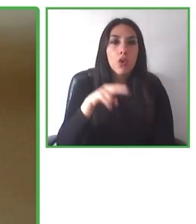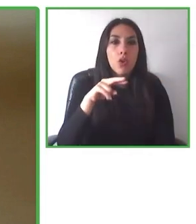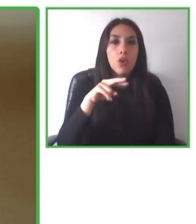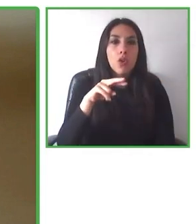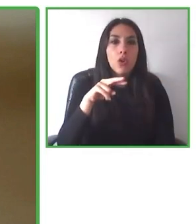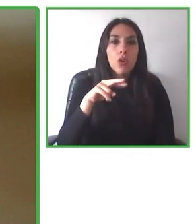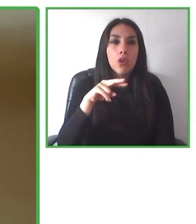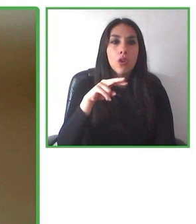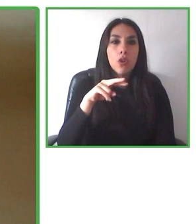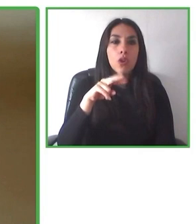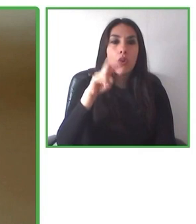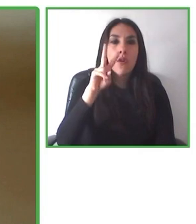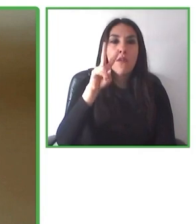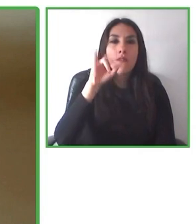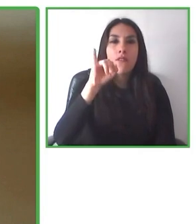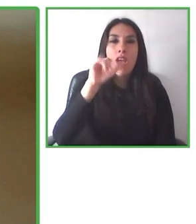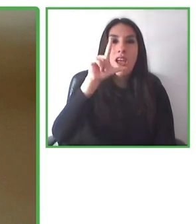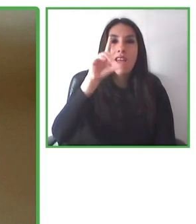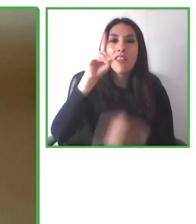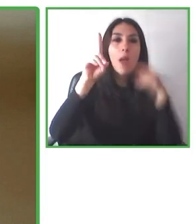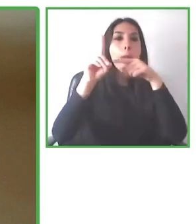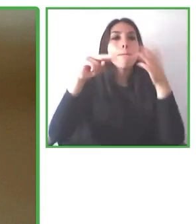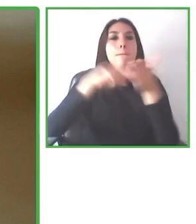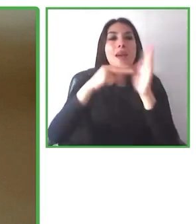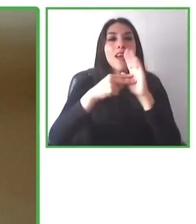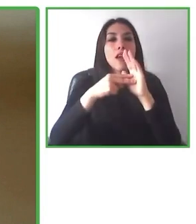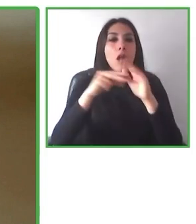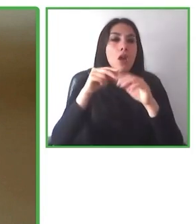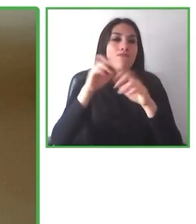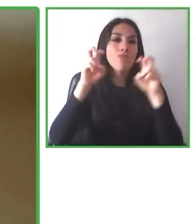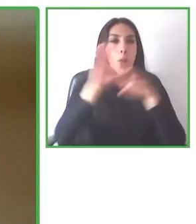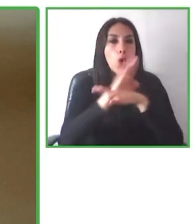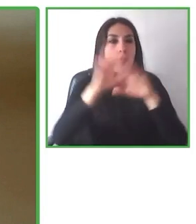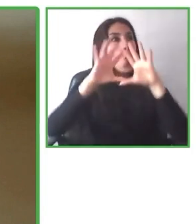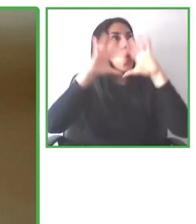Creo y creemos que esto es un compromiso de toda la sociedad.